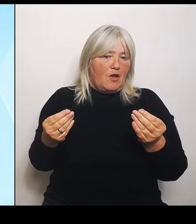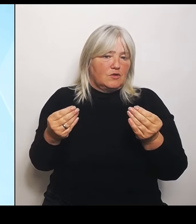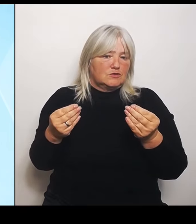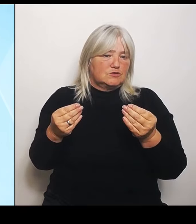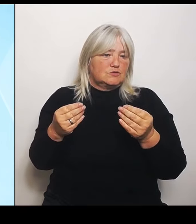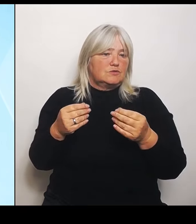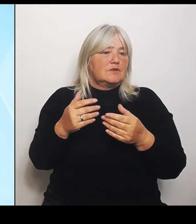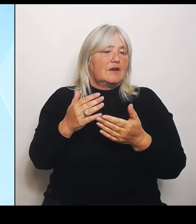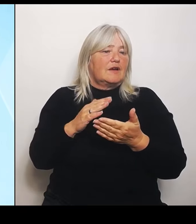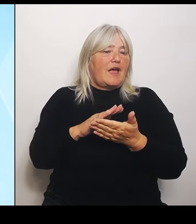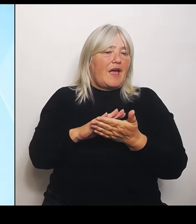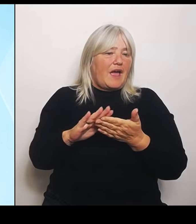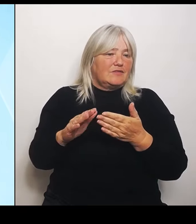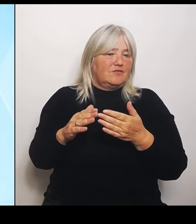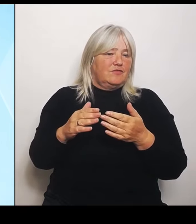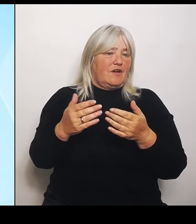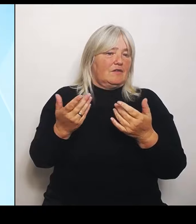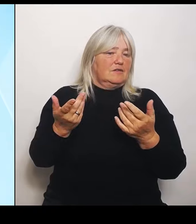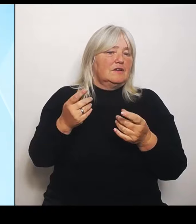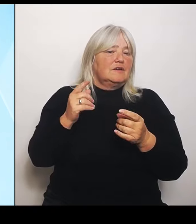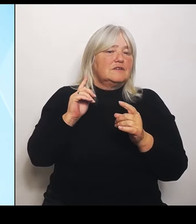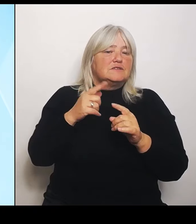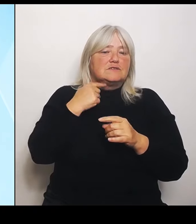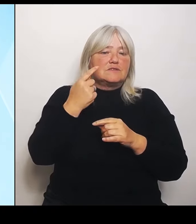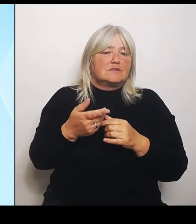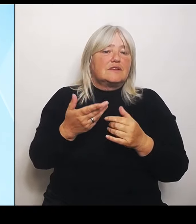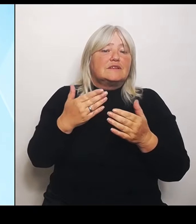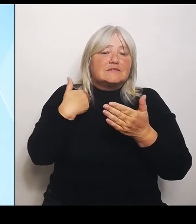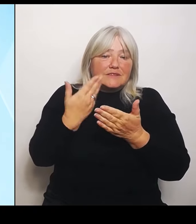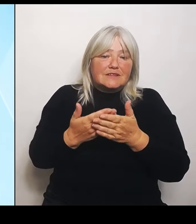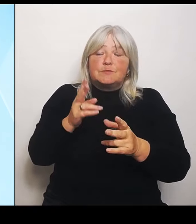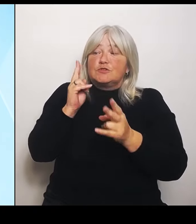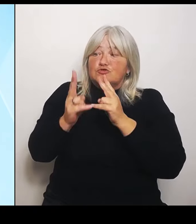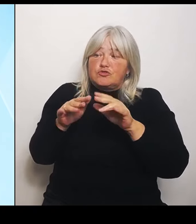Schäden, wir lassen die Landwirtschaft hier nicht im Stich. Das sind zum Teil erhebliche Schäden